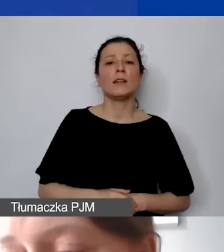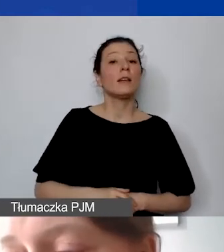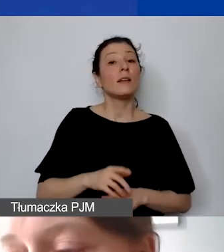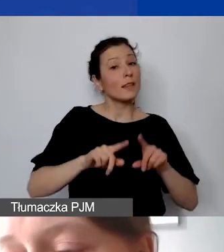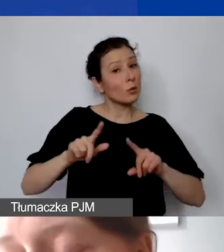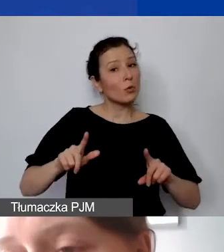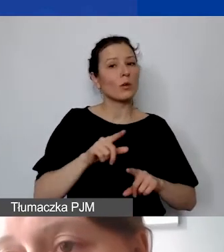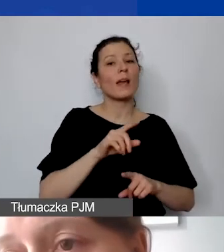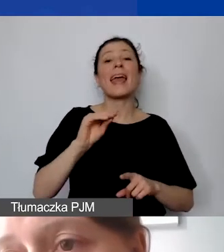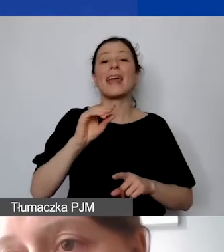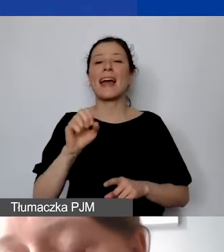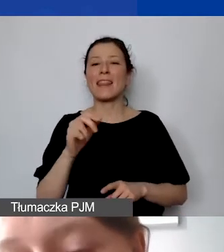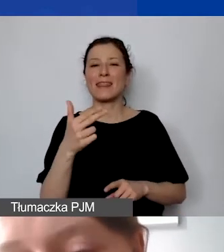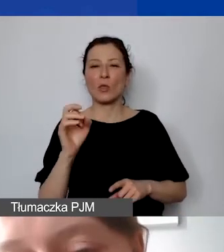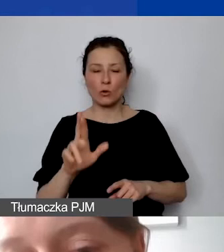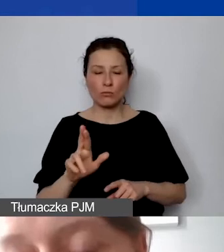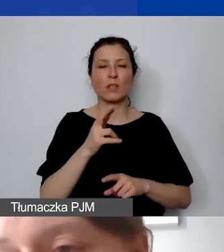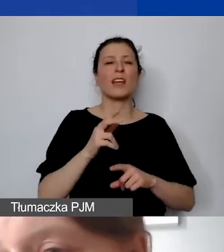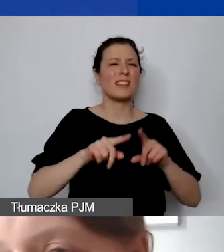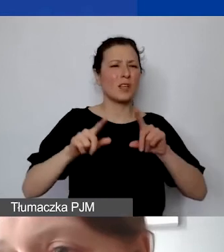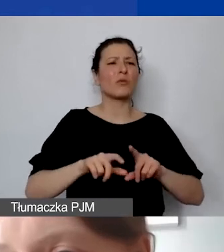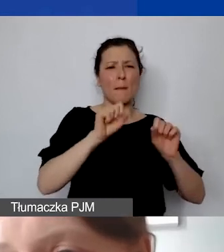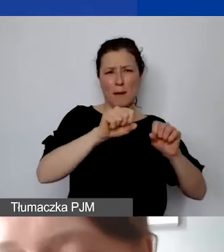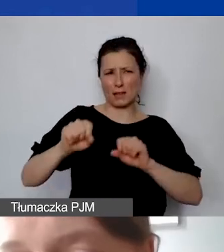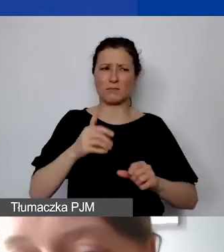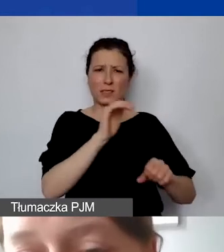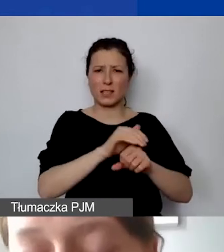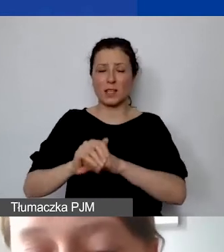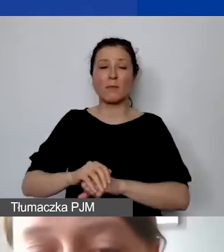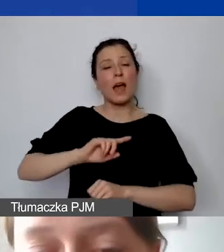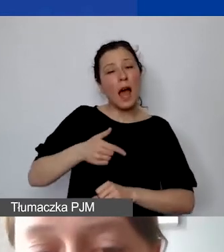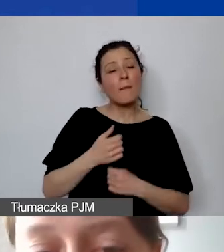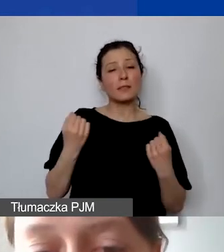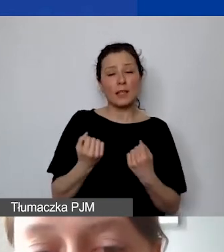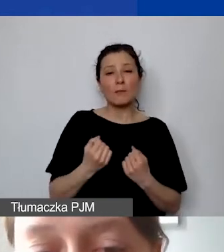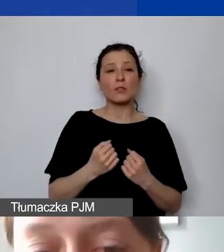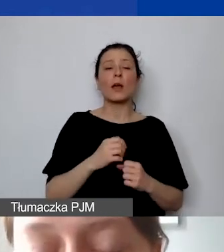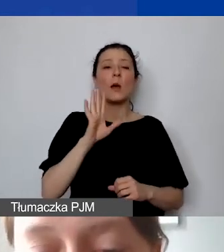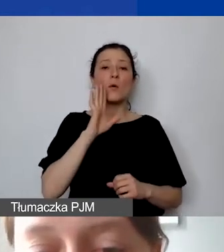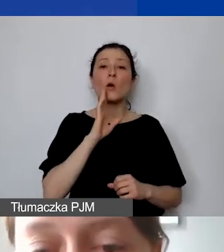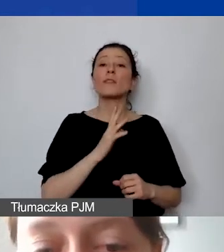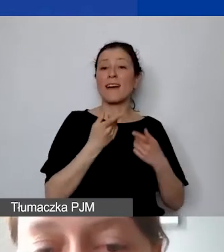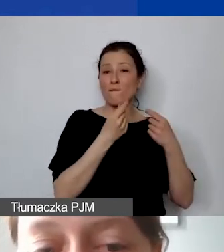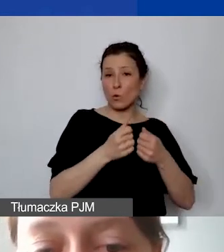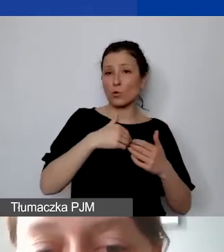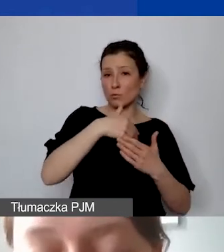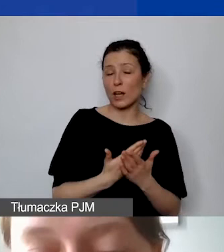że staramy się, podobnie jak w funduszu krajowym, przyjąć równe zasady dla wszystkich.